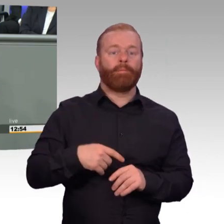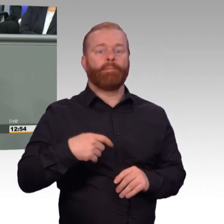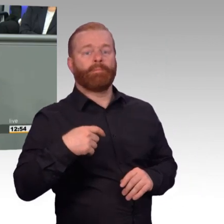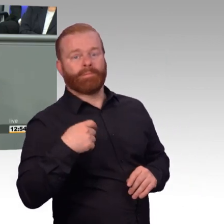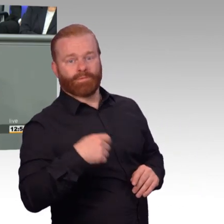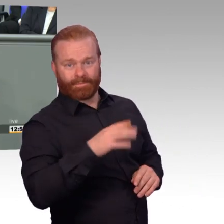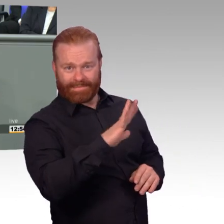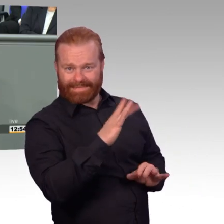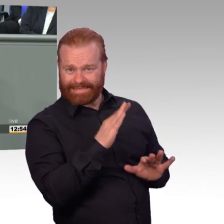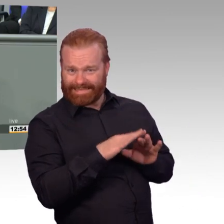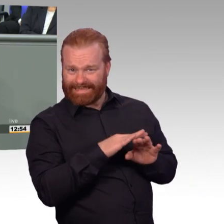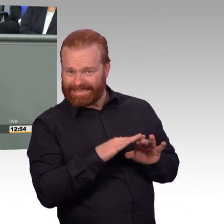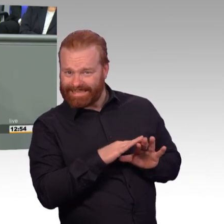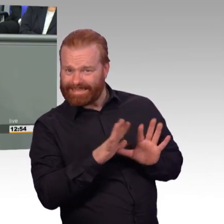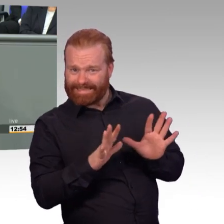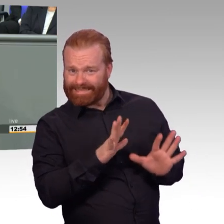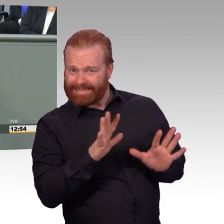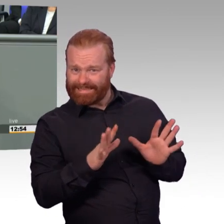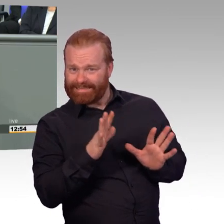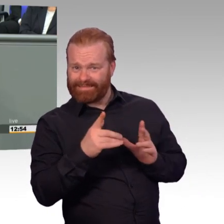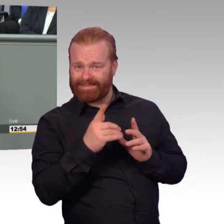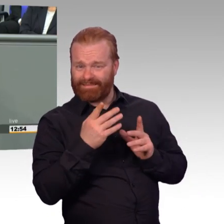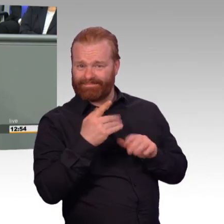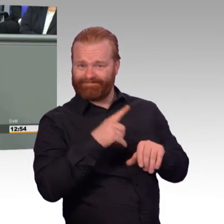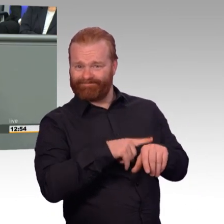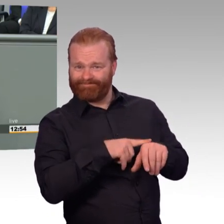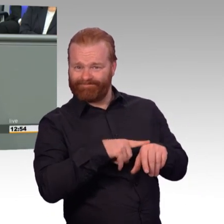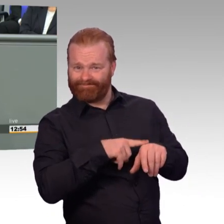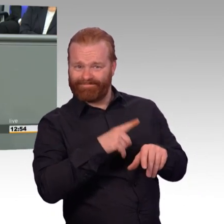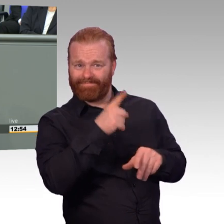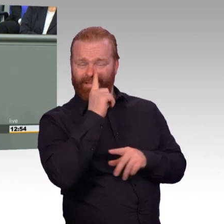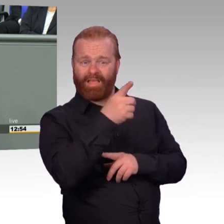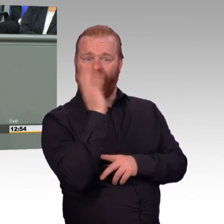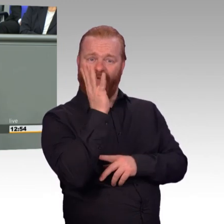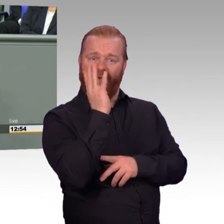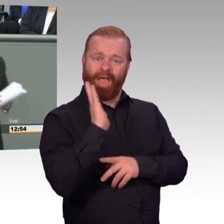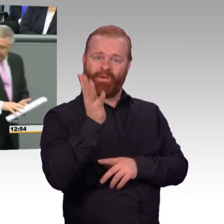(Rednerwechsel) Dann noch ein Satz-, (Präsident) Die Redezeit ist deutlich überschritten mit Verlaub. (Rednerwechsel) Dann ist das so. Dankeschön.